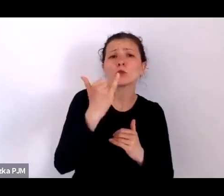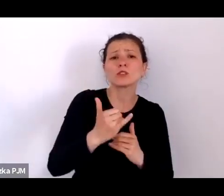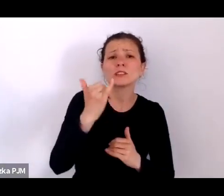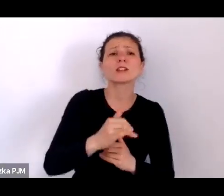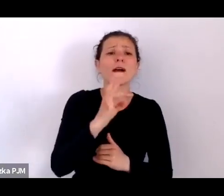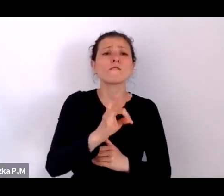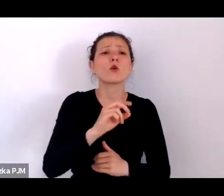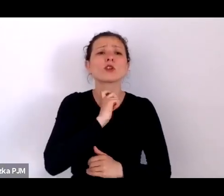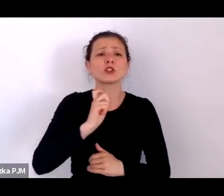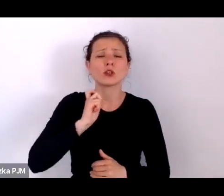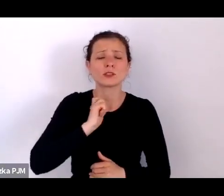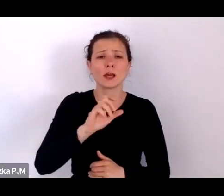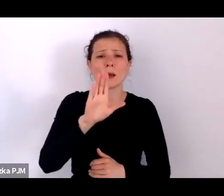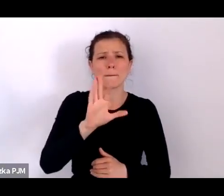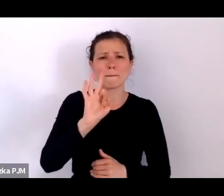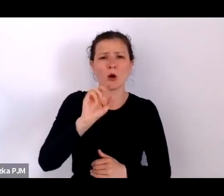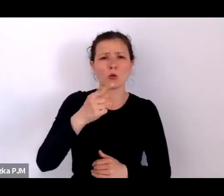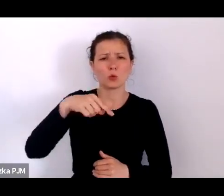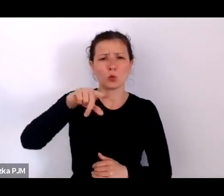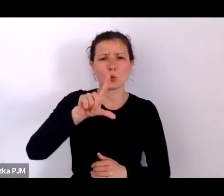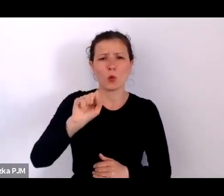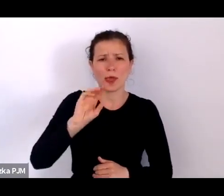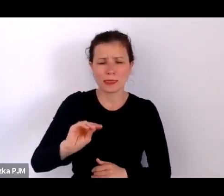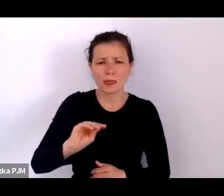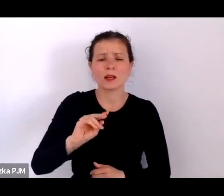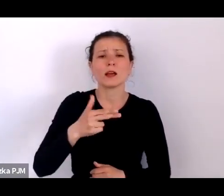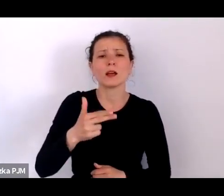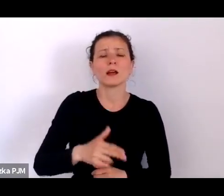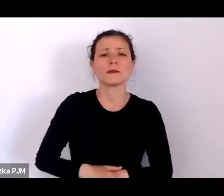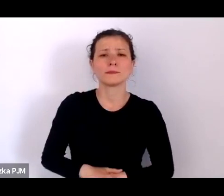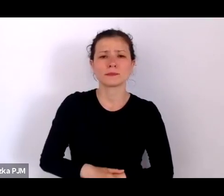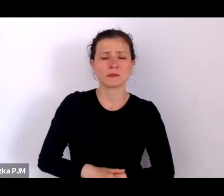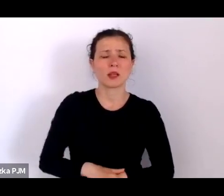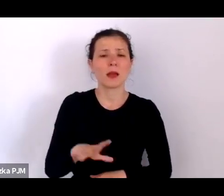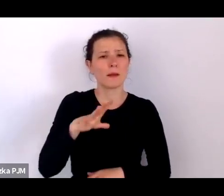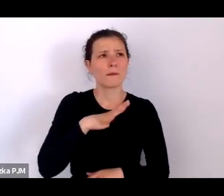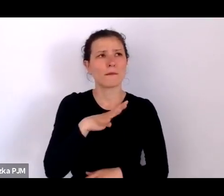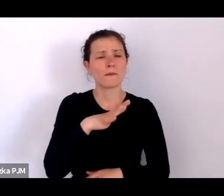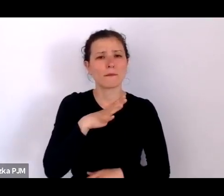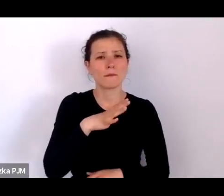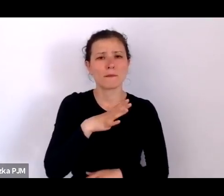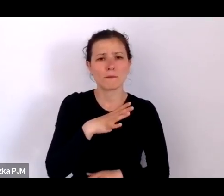bo tam właściwie wiadomo było, że tam było coś takiego jak kołowrotek